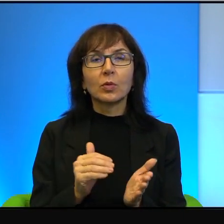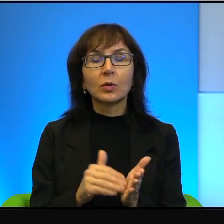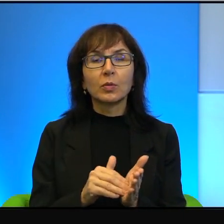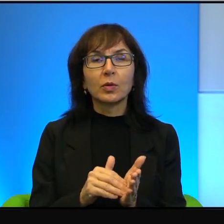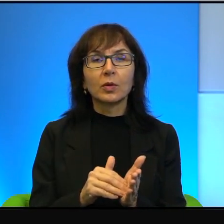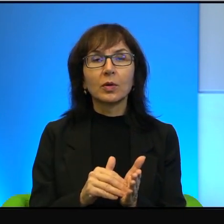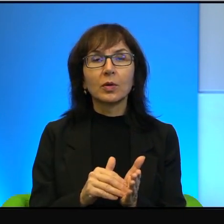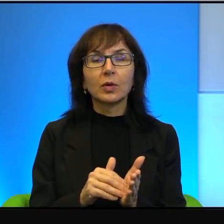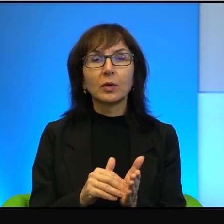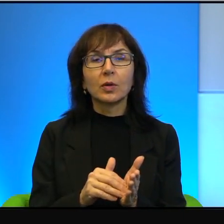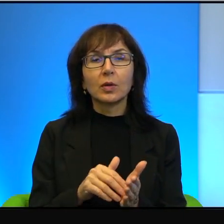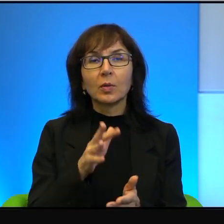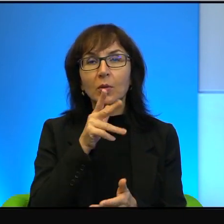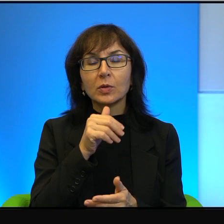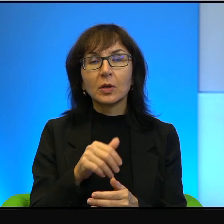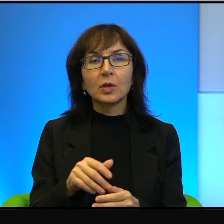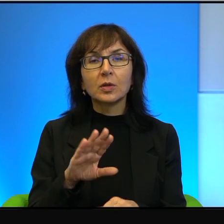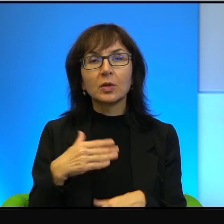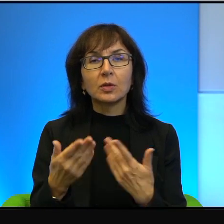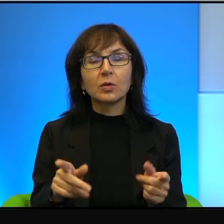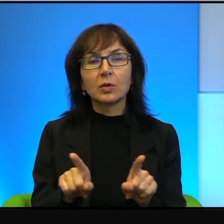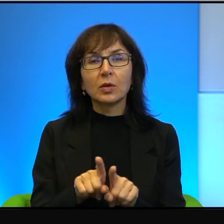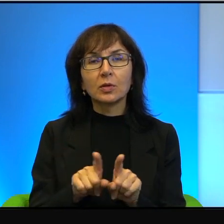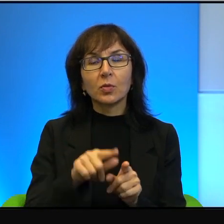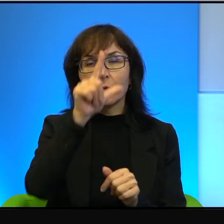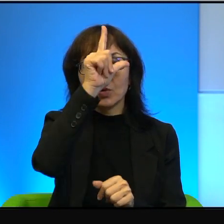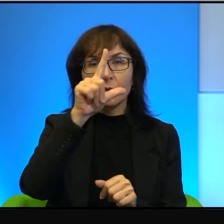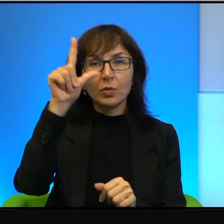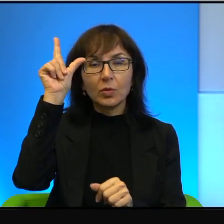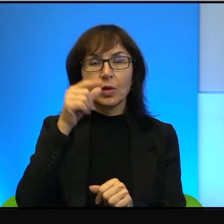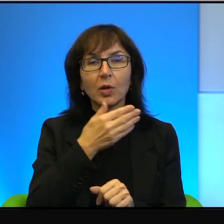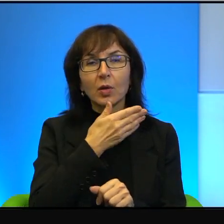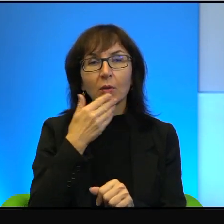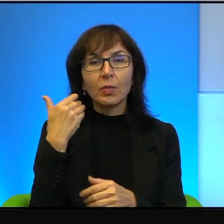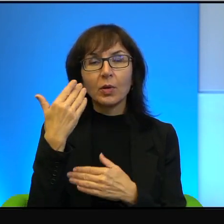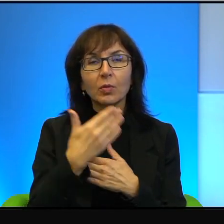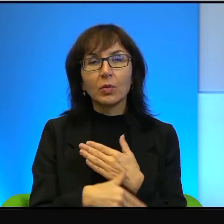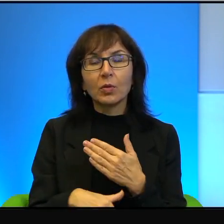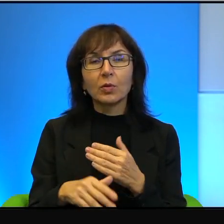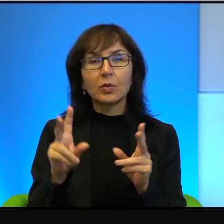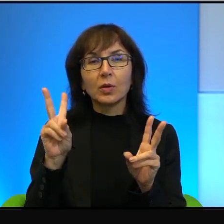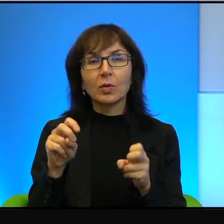Ale po izraelskiej stronie też ludzie nie mają do końca czystych rąk.